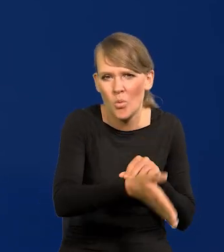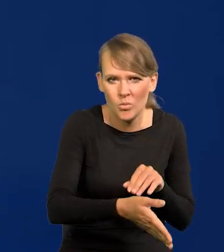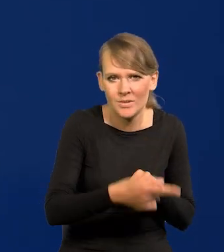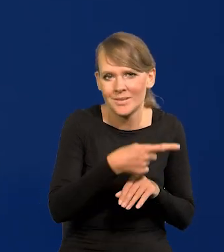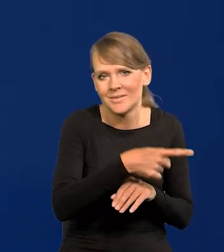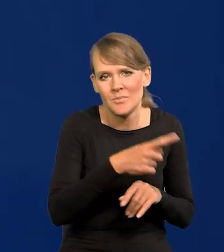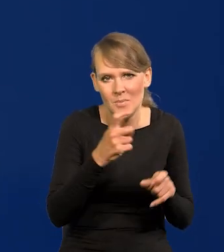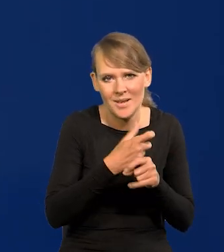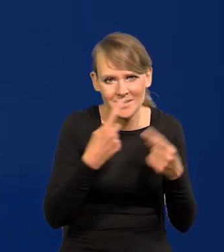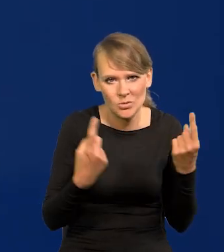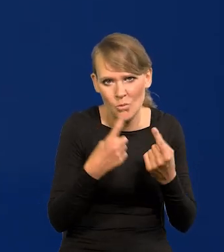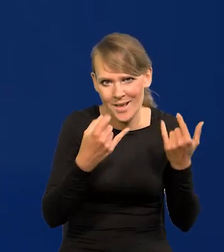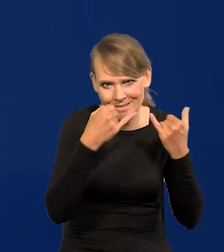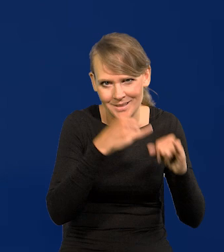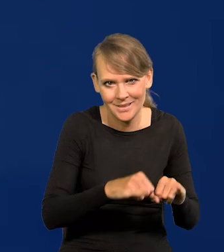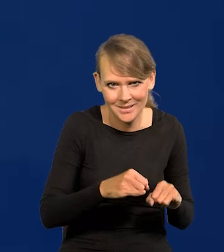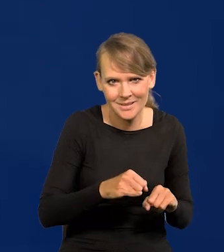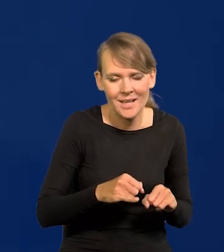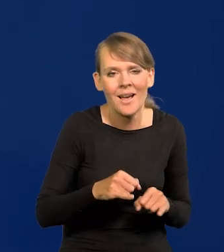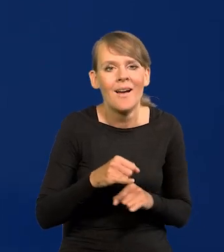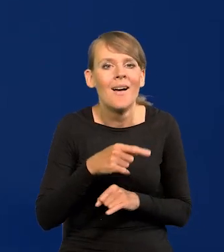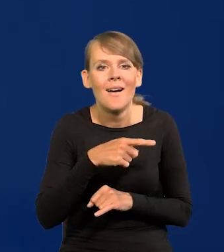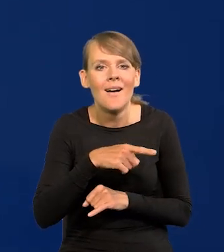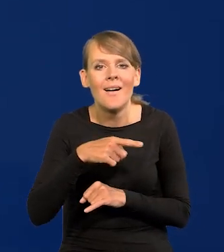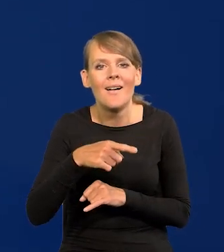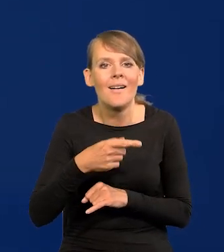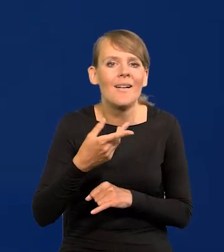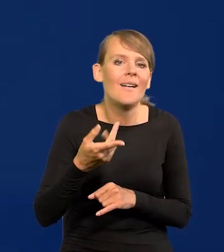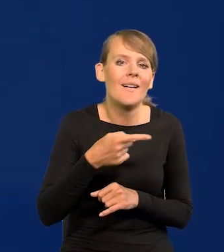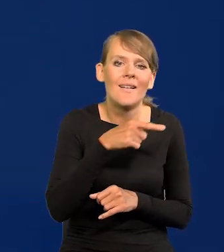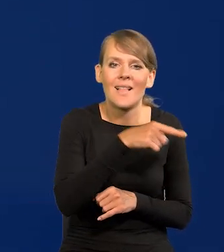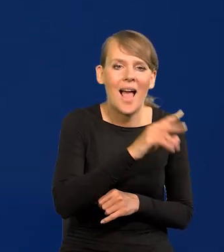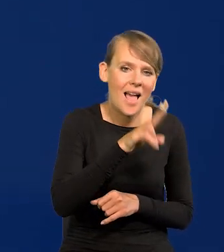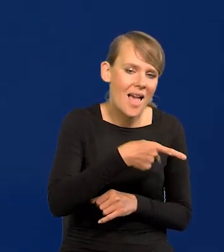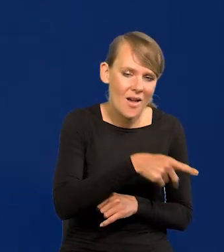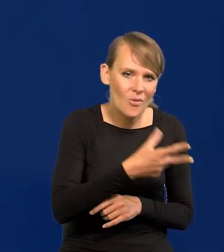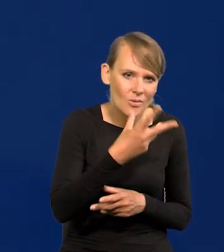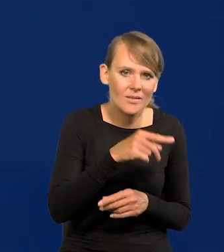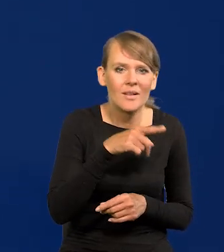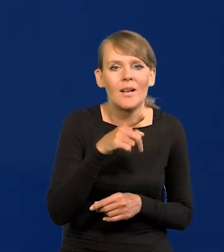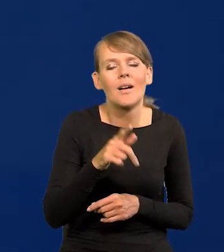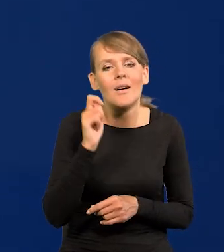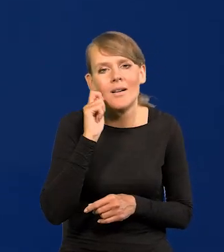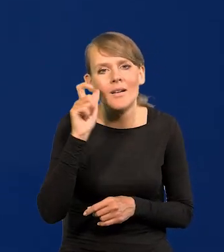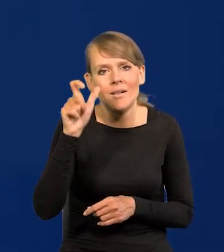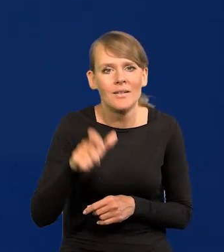Sytuacja w tych krajach jest kompletnie inna, znaczy czy Euro nie jest krajem w dodatku, tam przychodzi pani Lagarde na spotkanie